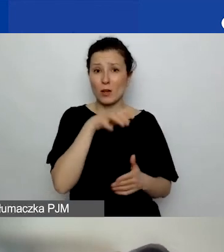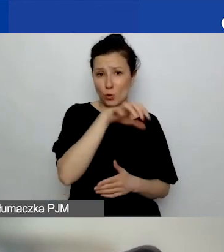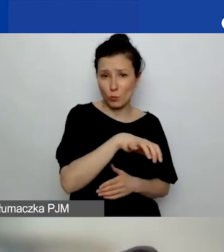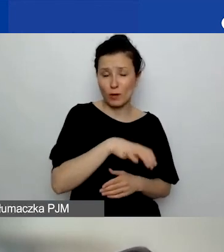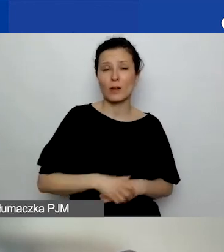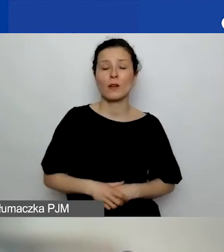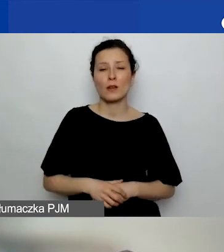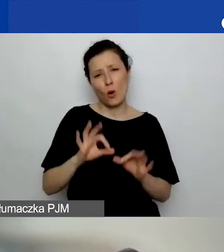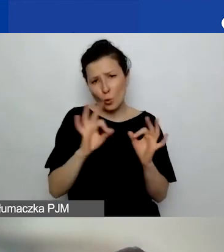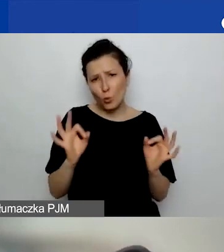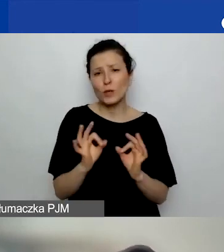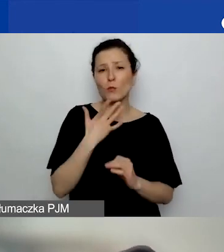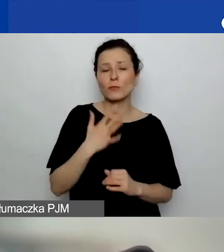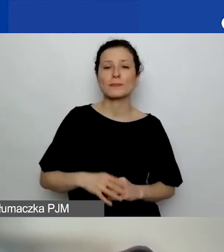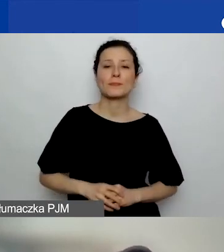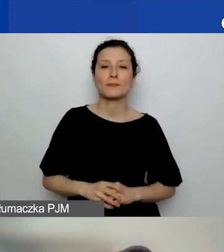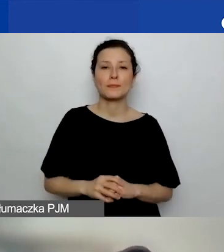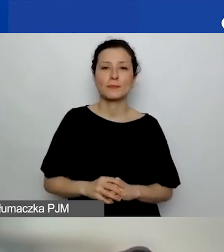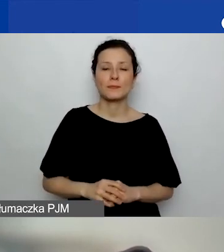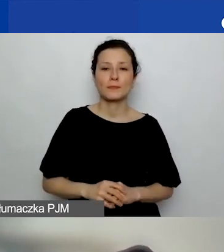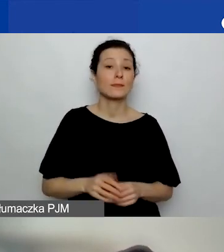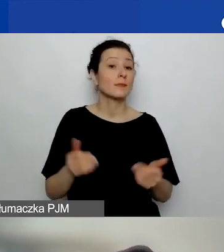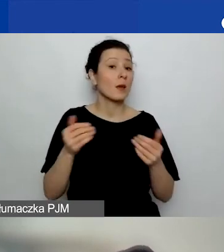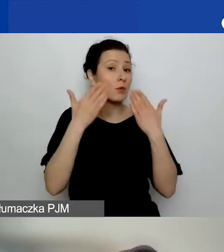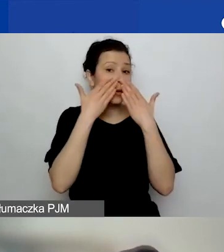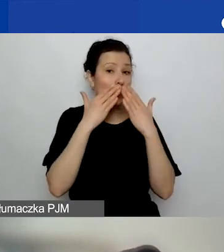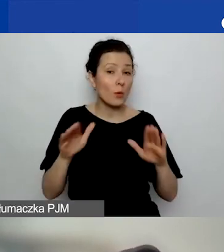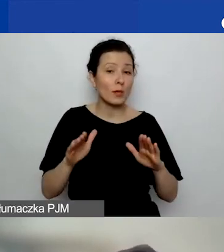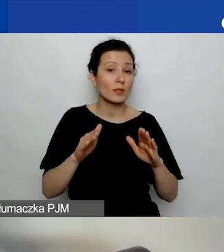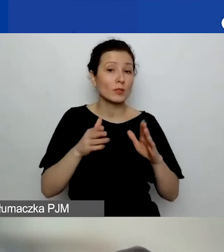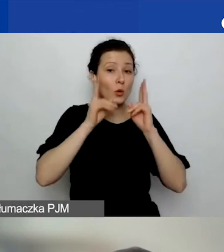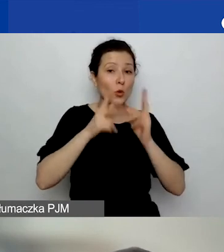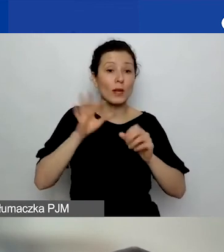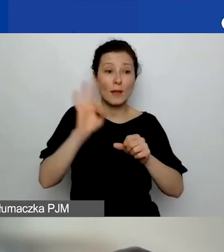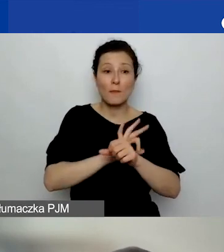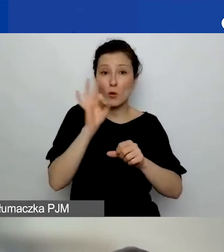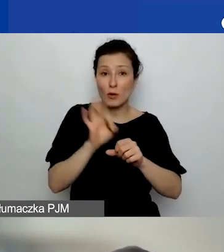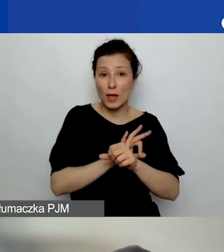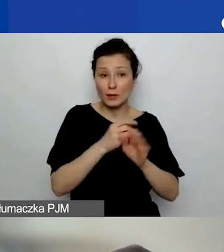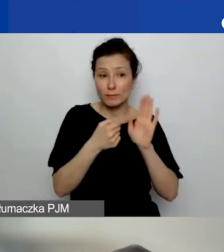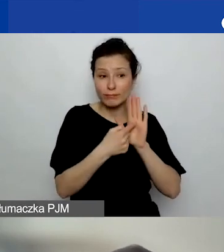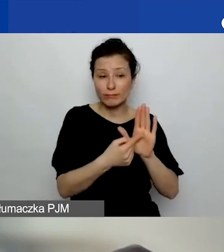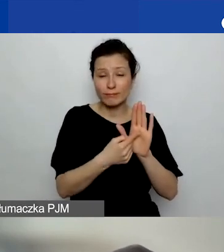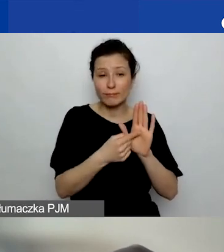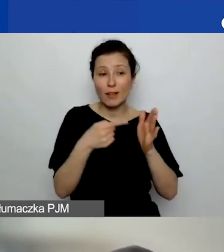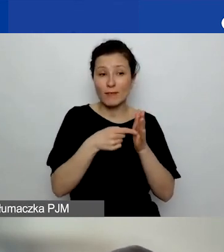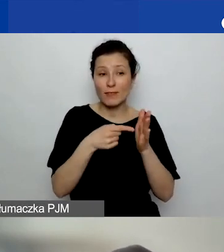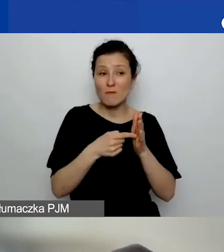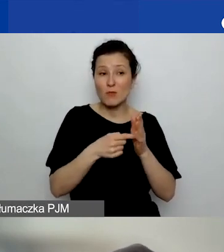Może pokazać konkretne projekty, które w danym obszarze przeprowadziła.